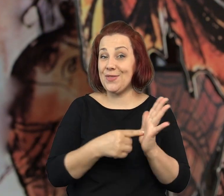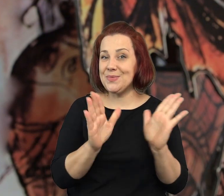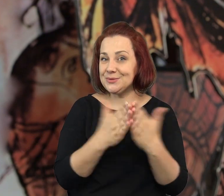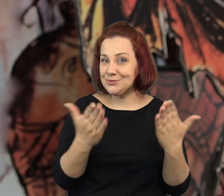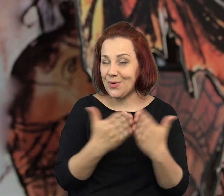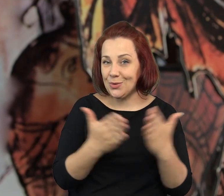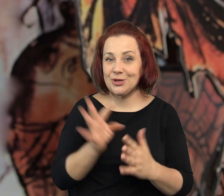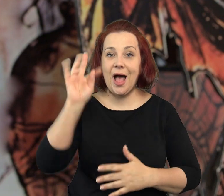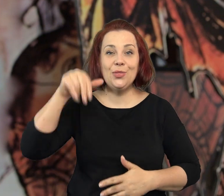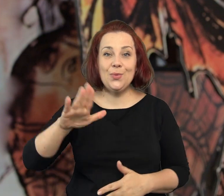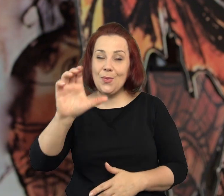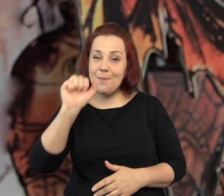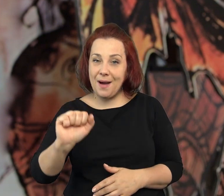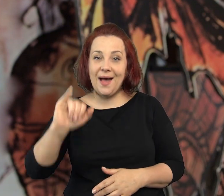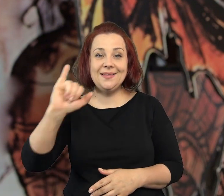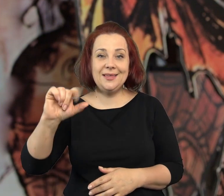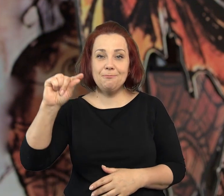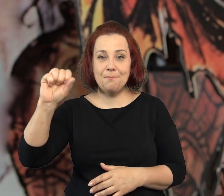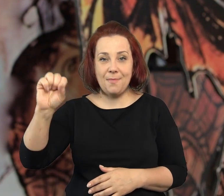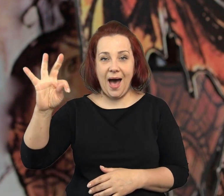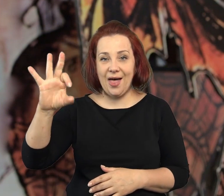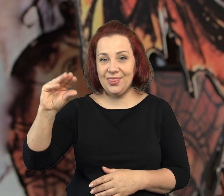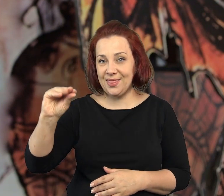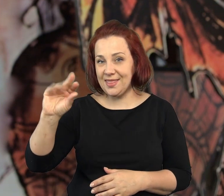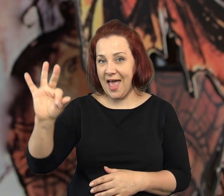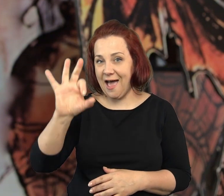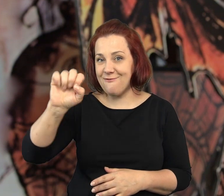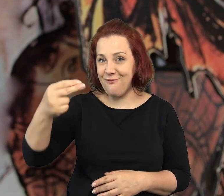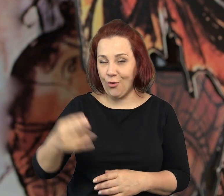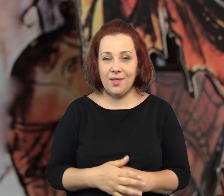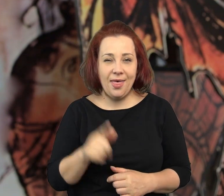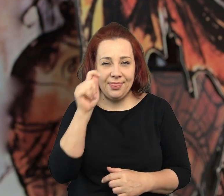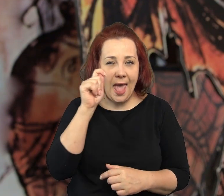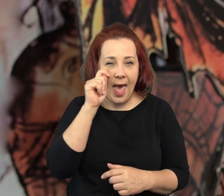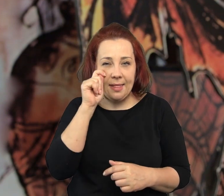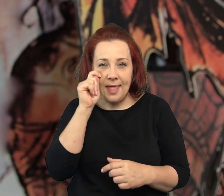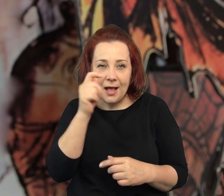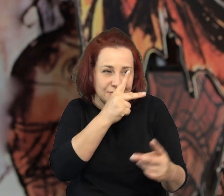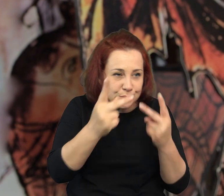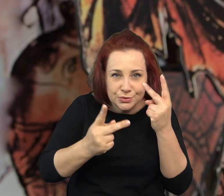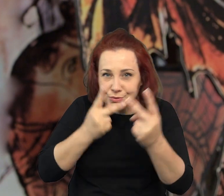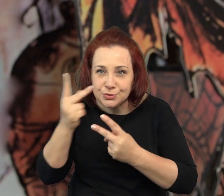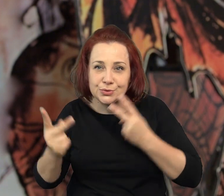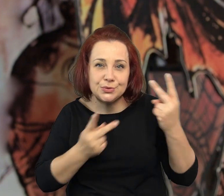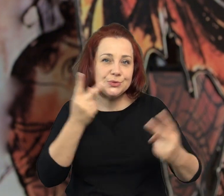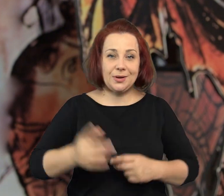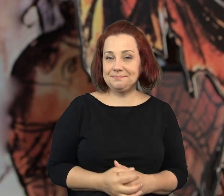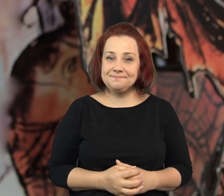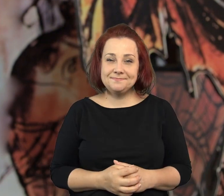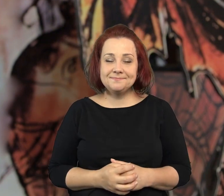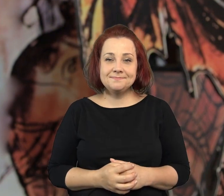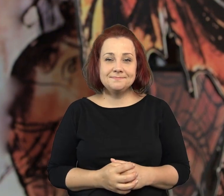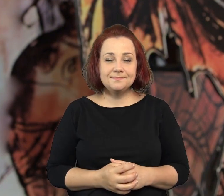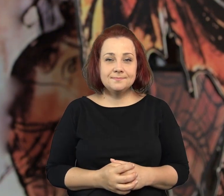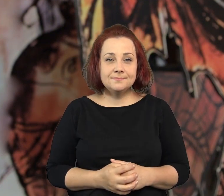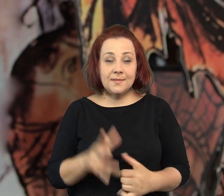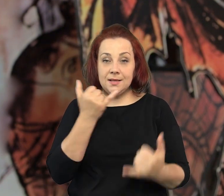Powiem wam parę słów o książce "Tuba i Patefon. Detektywi na tropie"